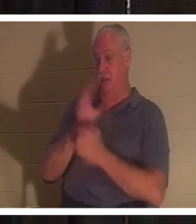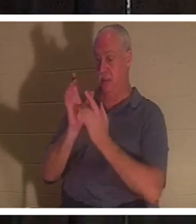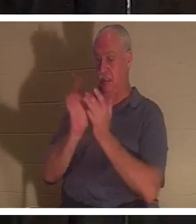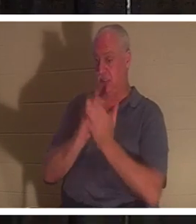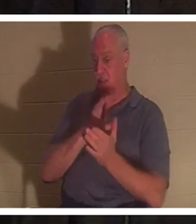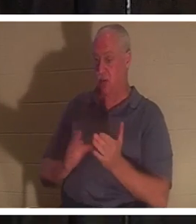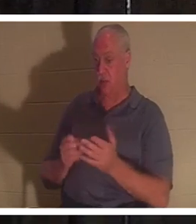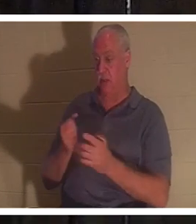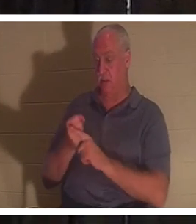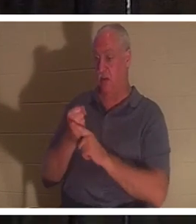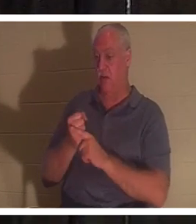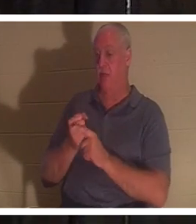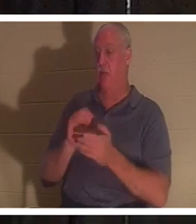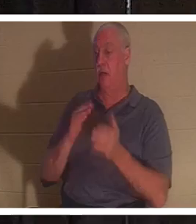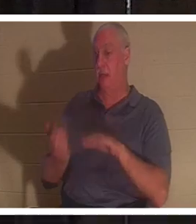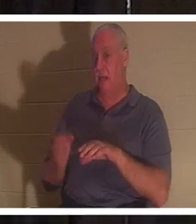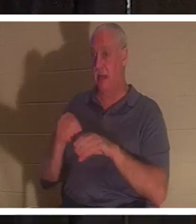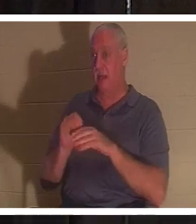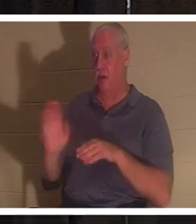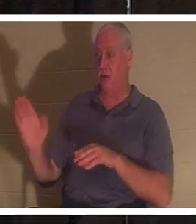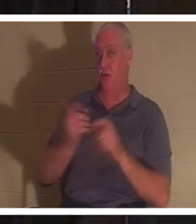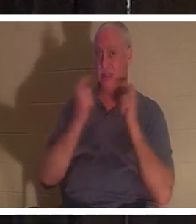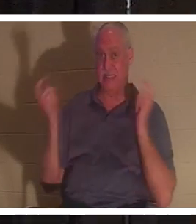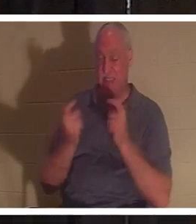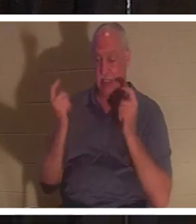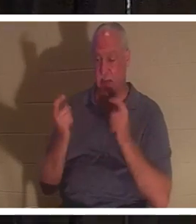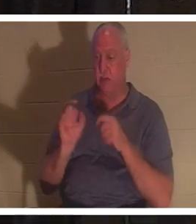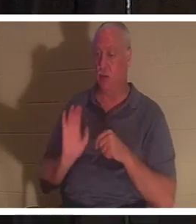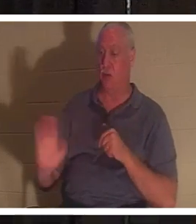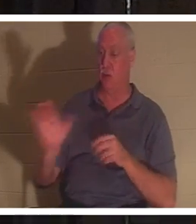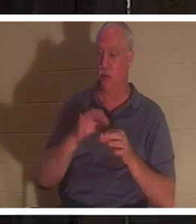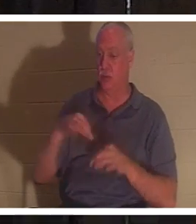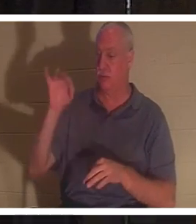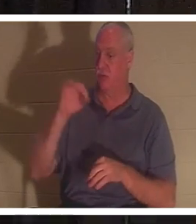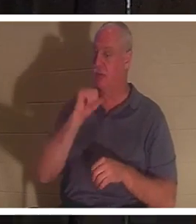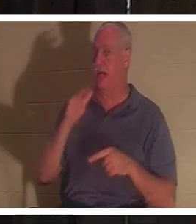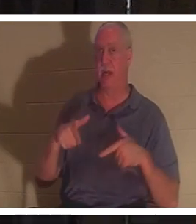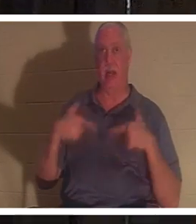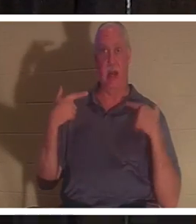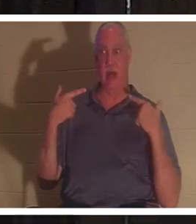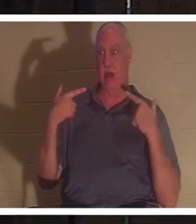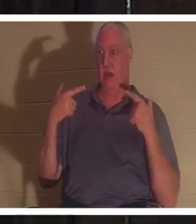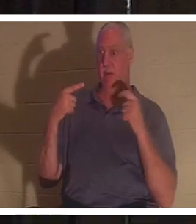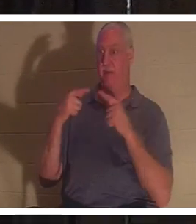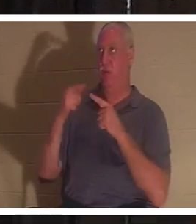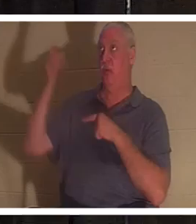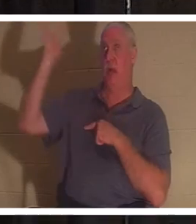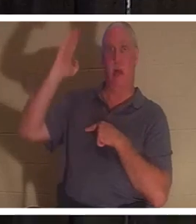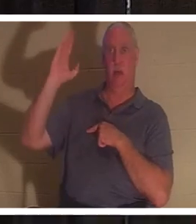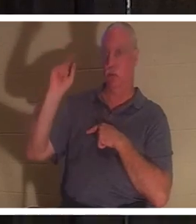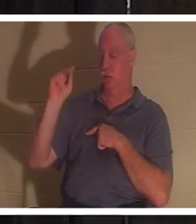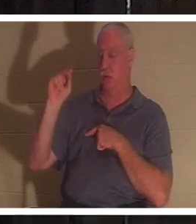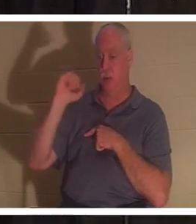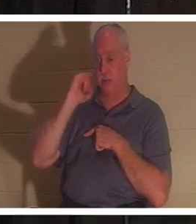허물과 죄로 죽은 자였다고 성경은 말씀합니다. 당신의 영이 하나님께 대하여 살아 있지 않은 것입니다. 만일 당신이 하나님께 대하여 살아 있지 않다면